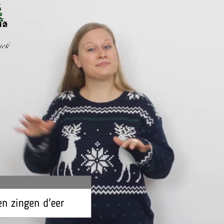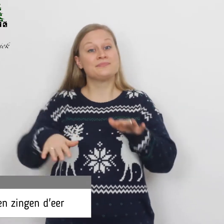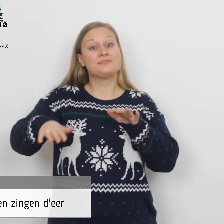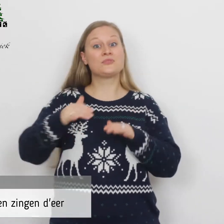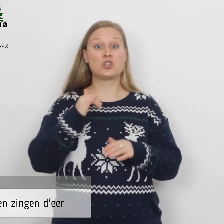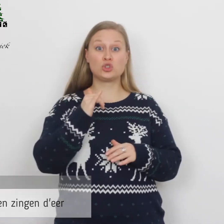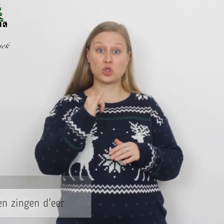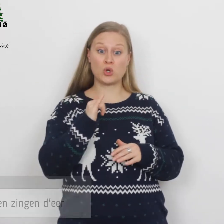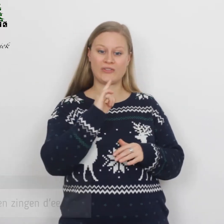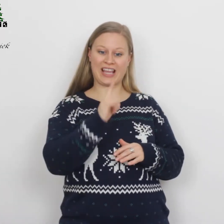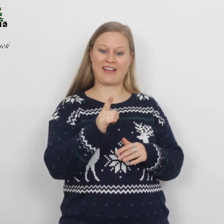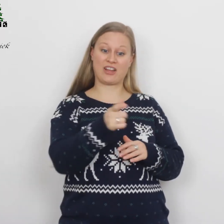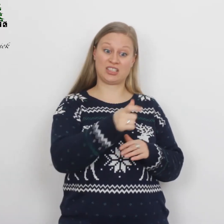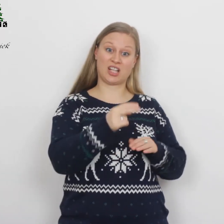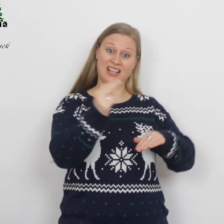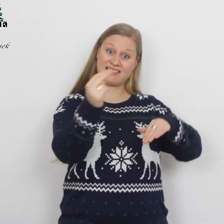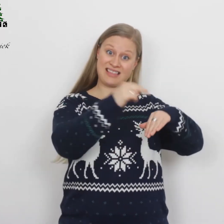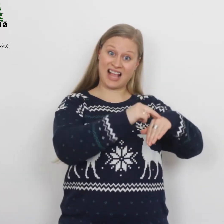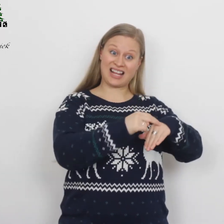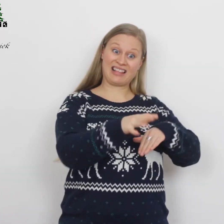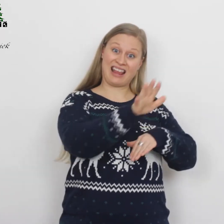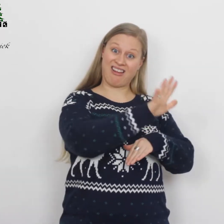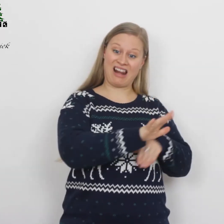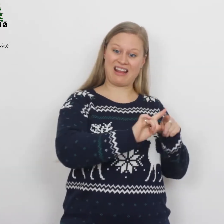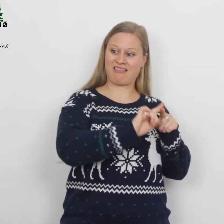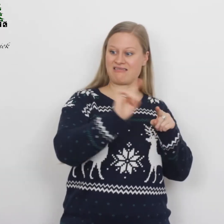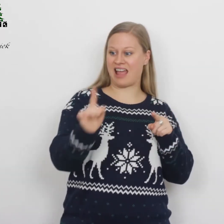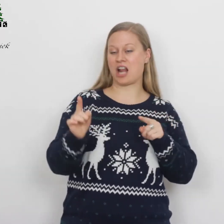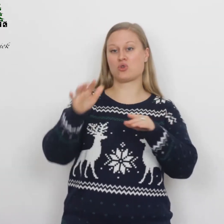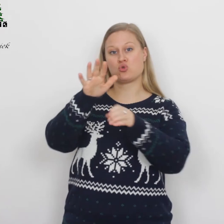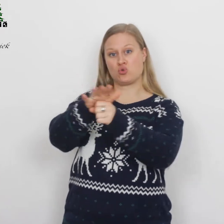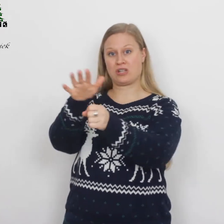Jozef ging van de stad Nazareth in Galilea naar Judea.